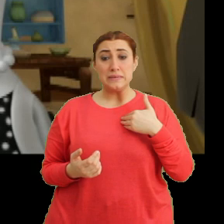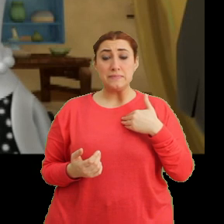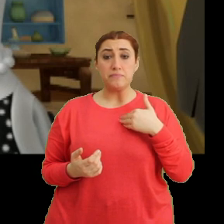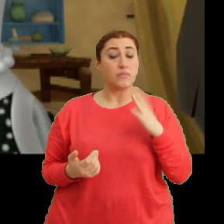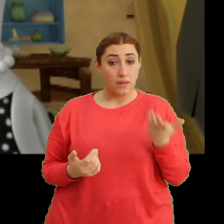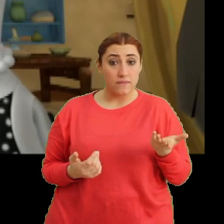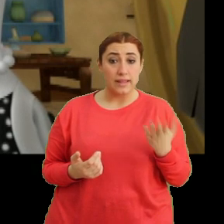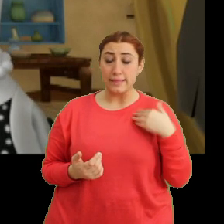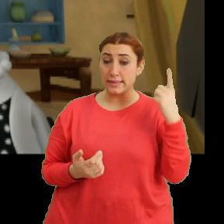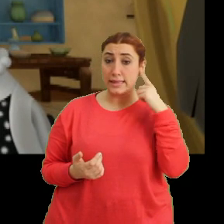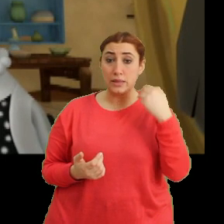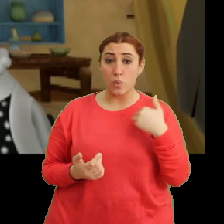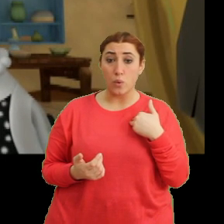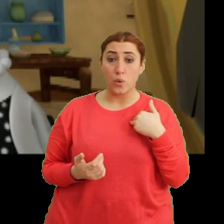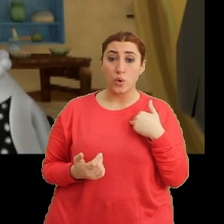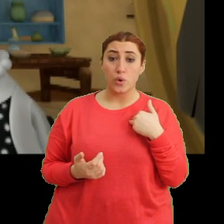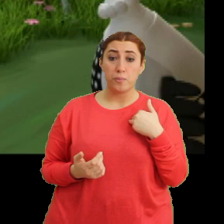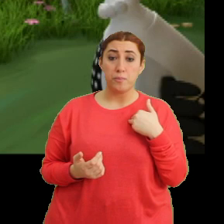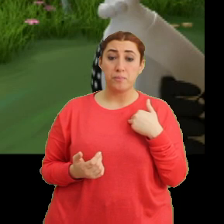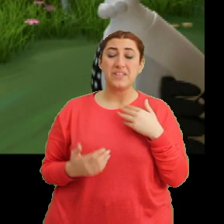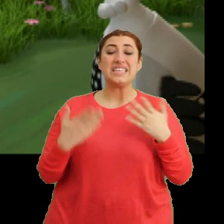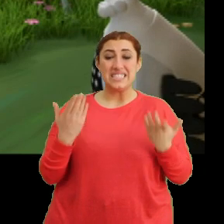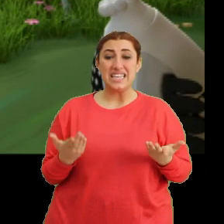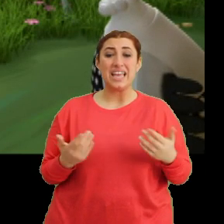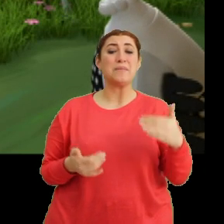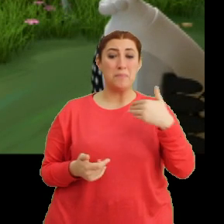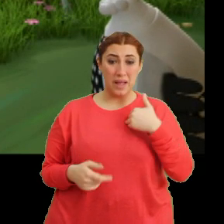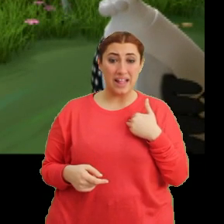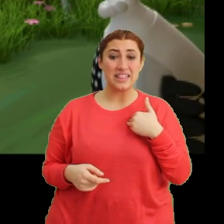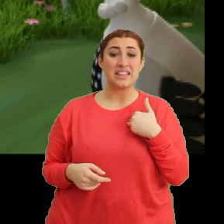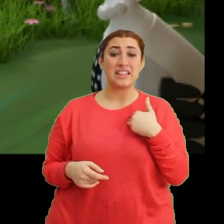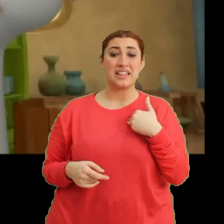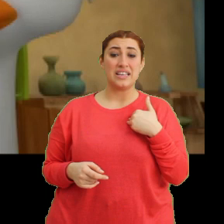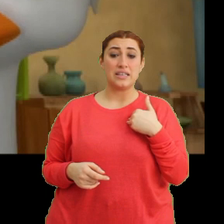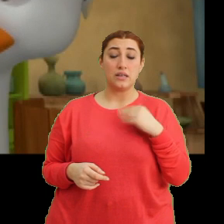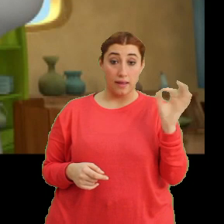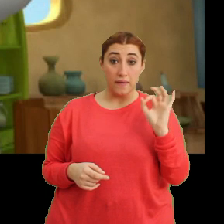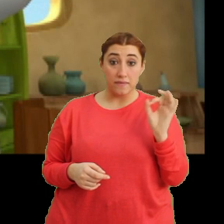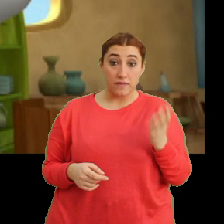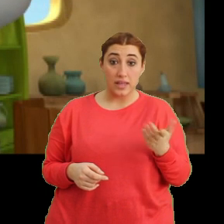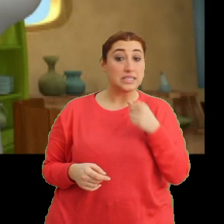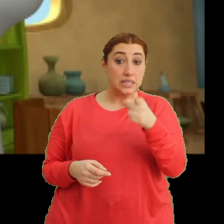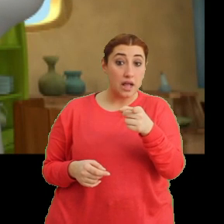Evet, dinliyorum. Ee şey ben... Evet, sen?